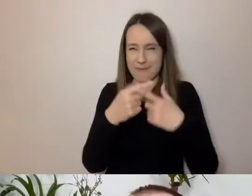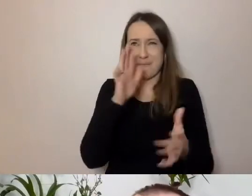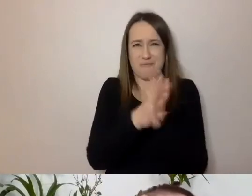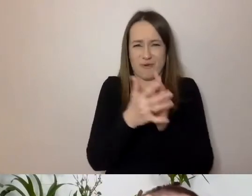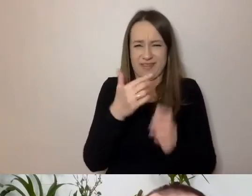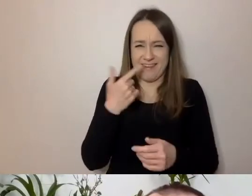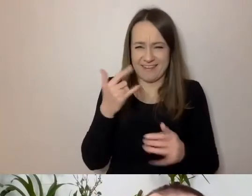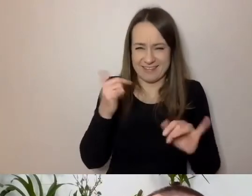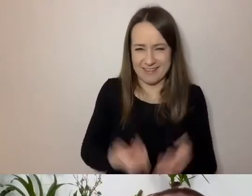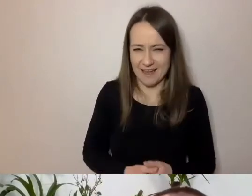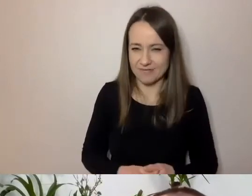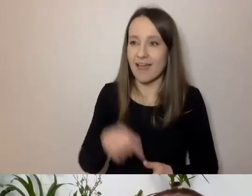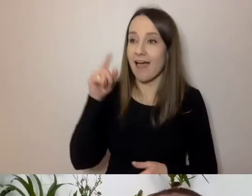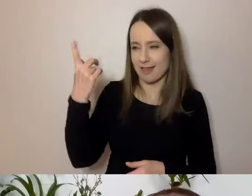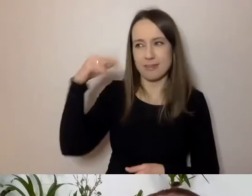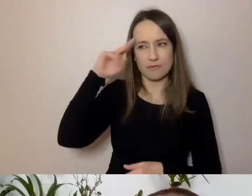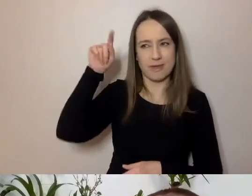Ty nas przekonasz, że może być inaczej?